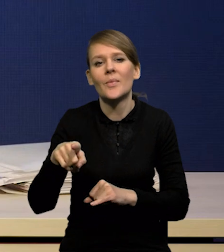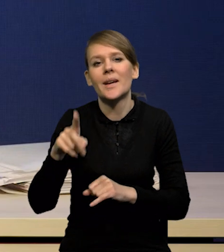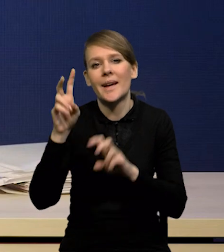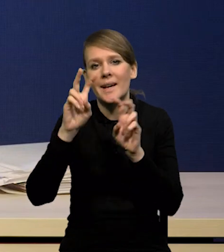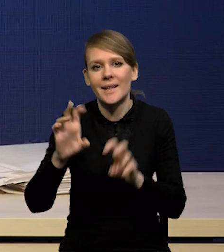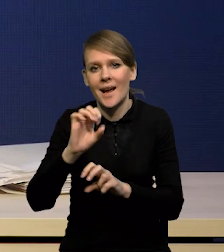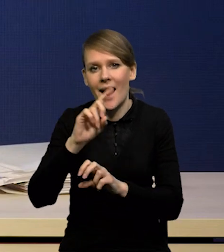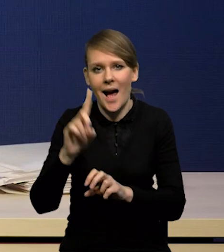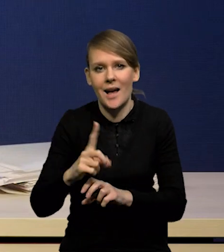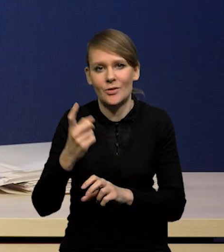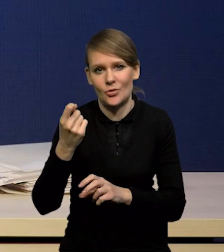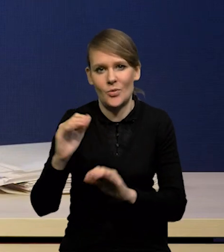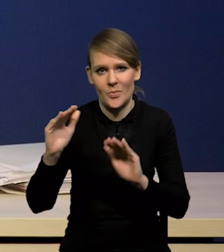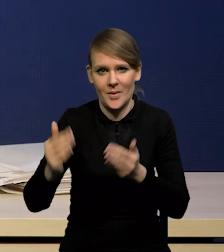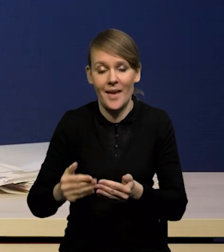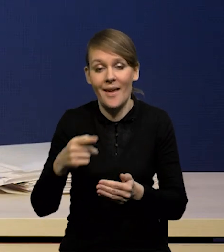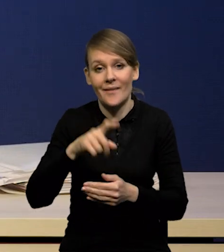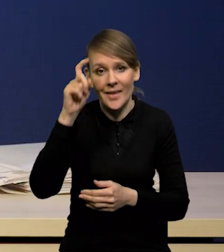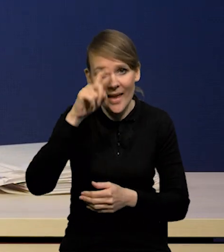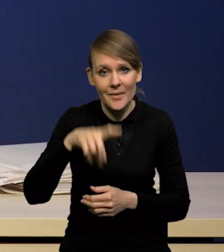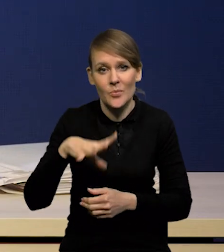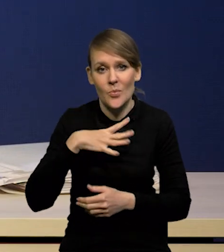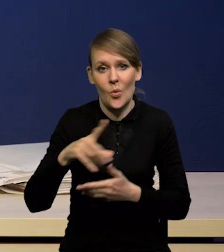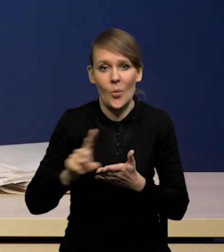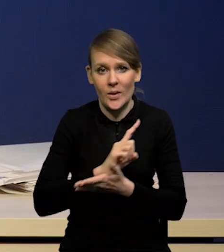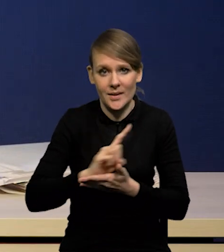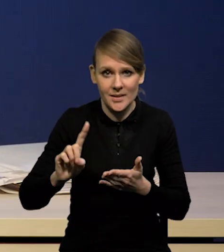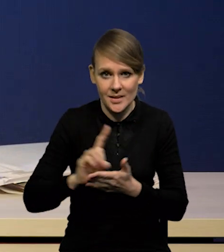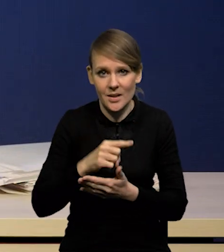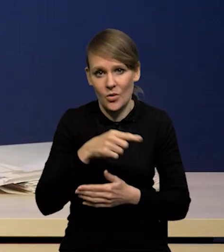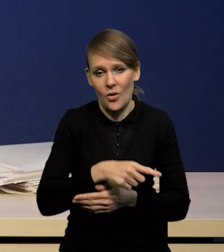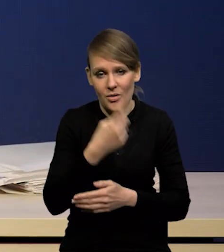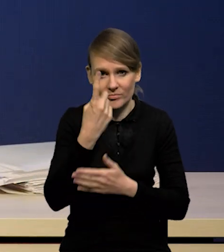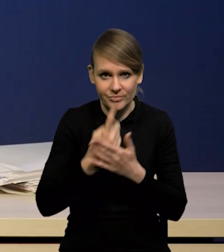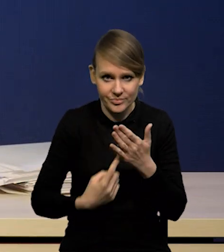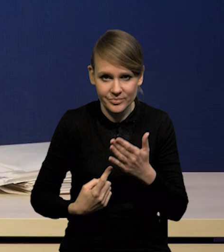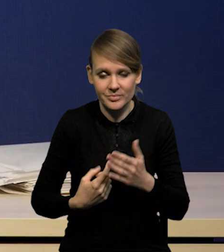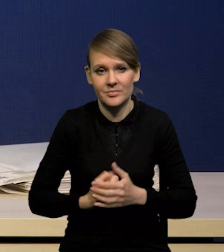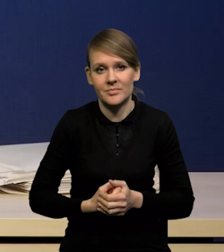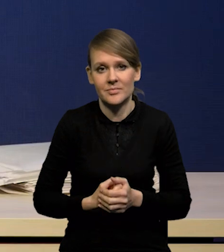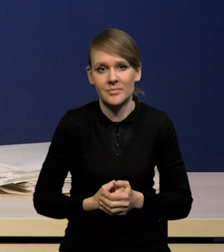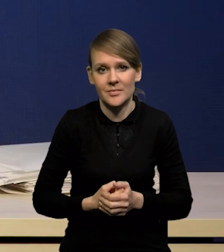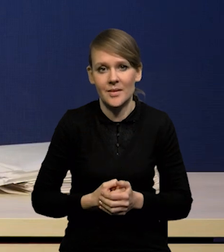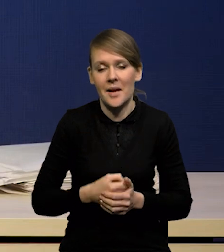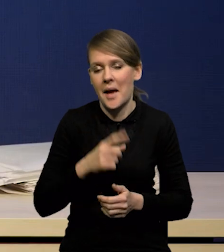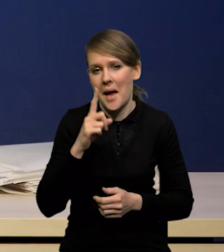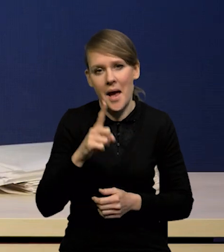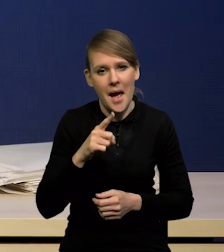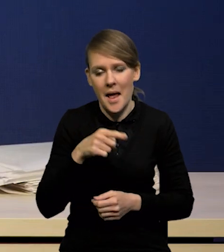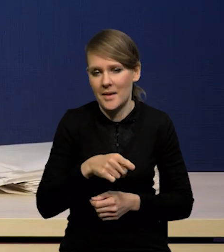które były zagrożone recesją. Według ówczesnych oczekiwań ta recesja głęboka się nie pojawi,